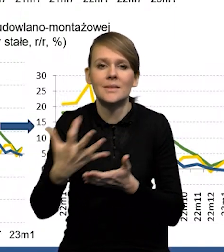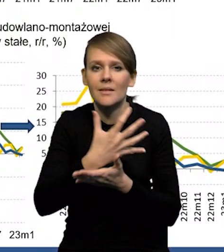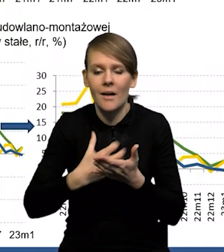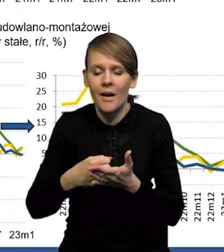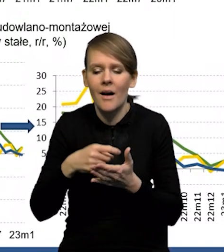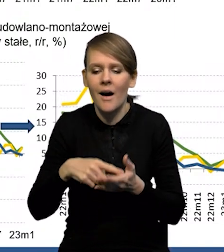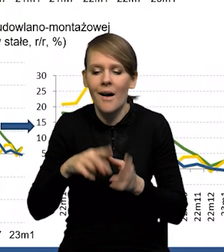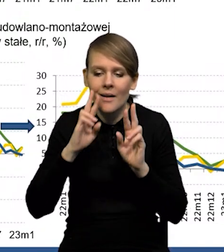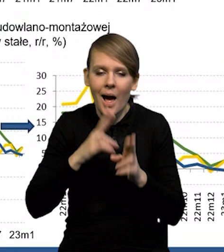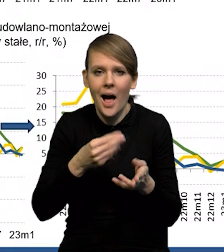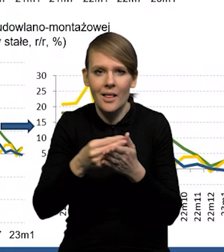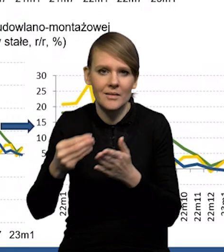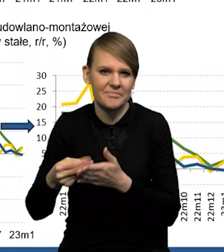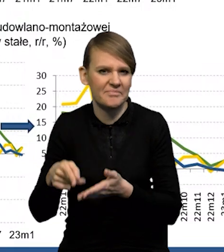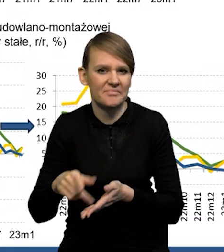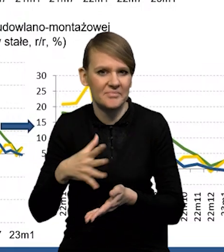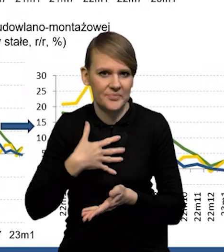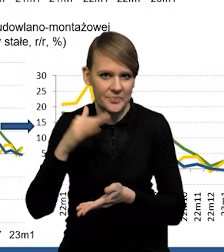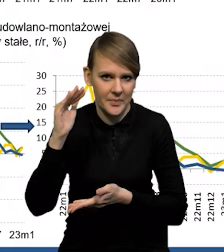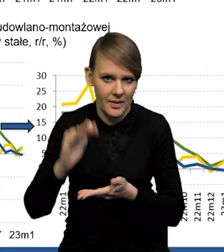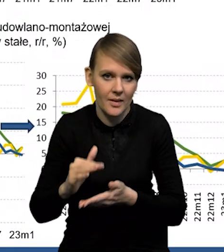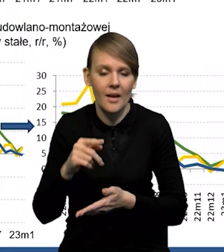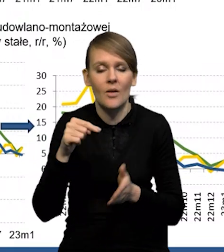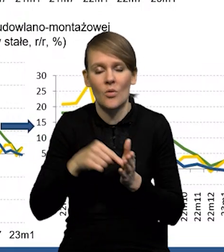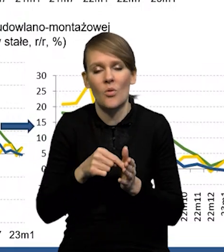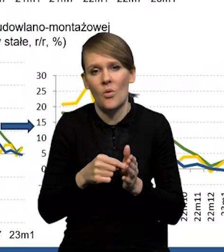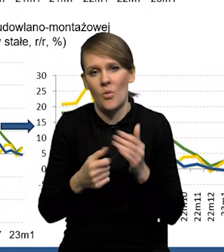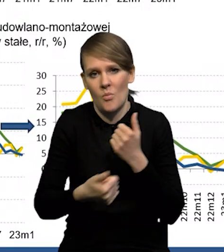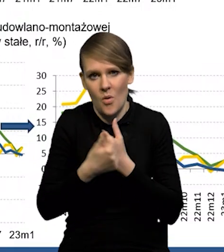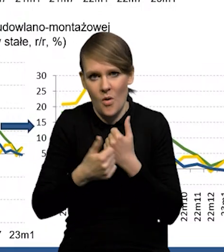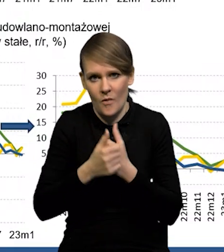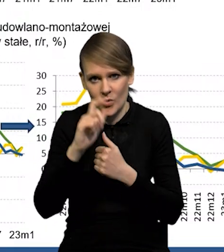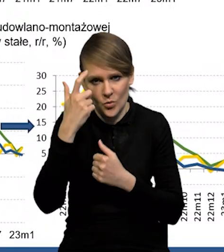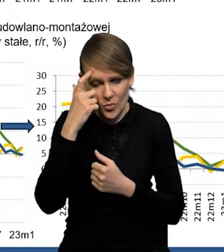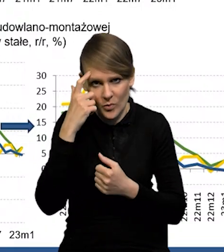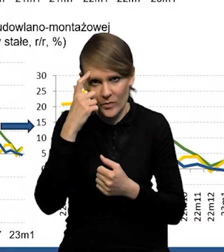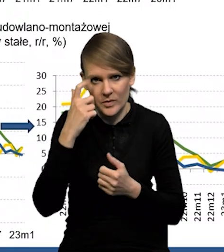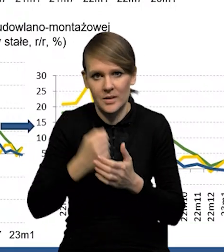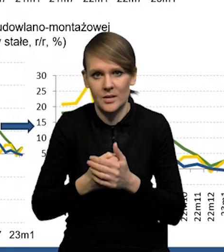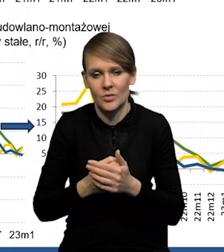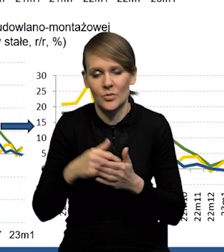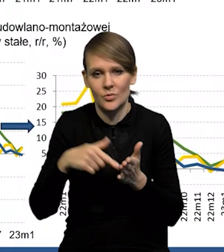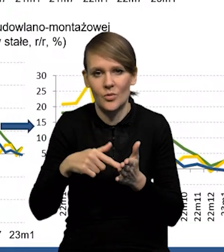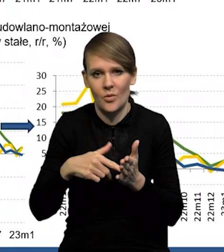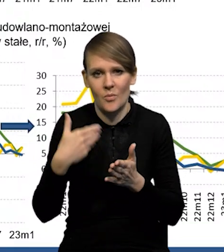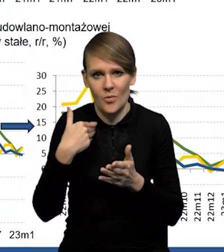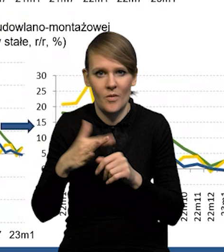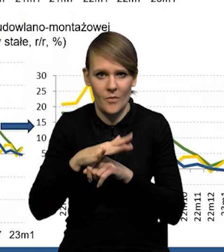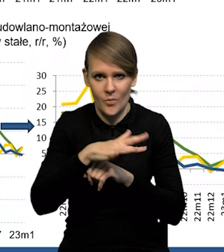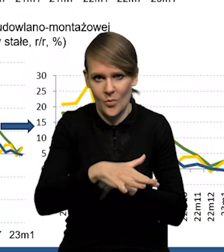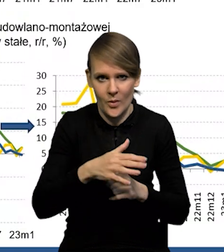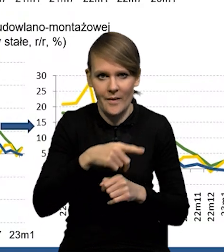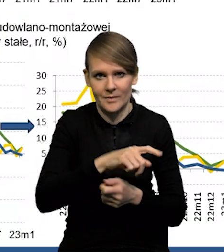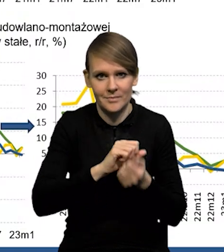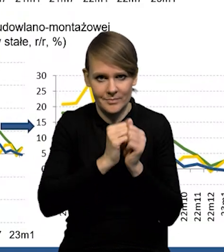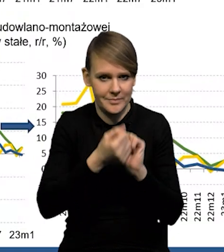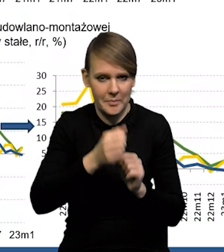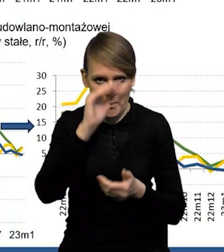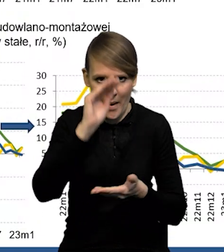i prawdopodobnie to zostało wzięte pod uwagę przy tym ostatecznym szacunku i stąd ta dynamika tak głęboka ten spadek.